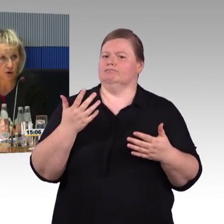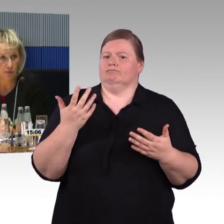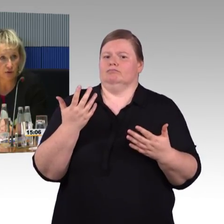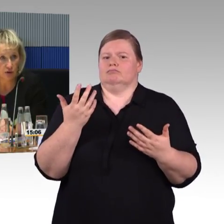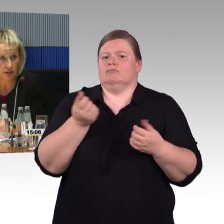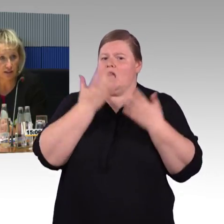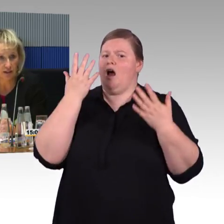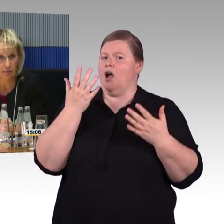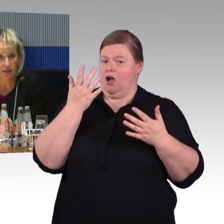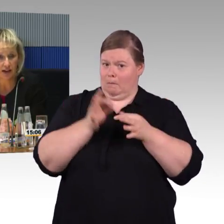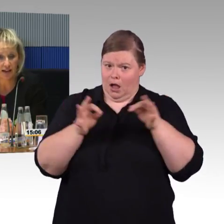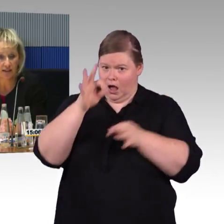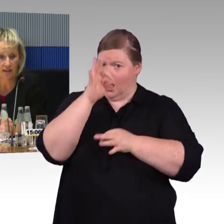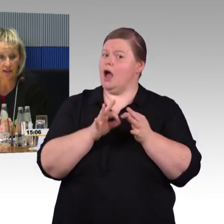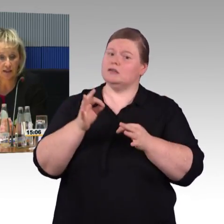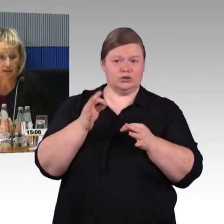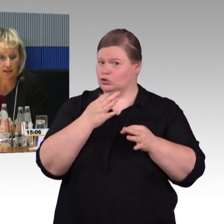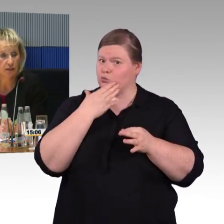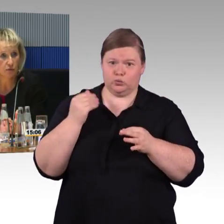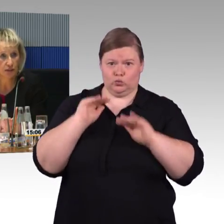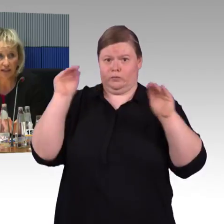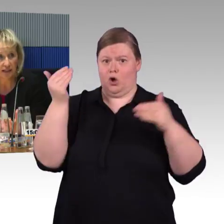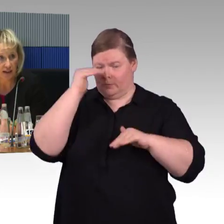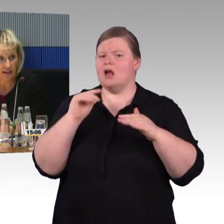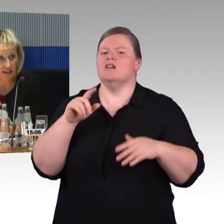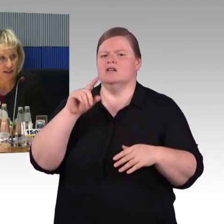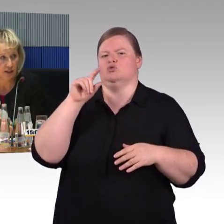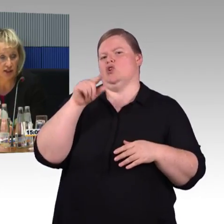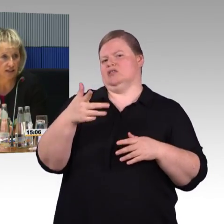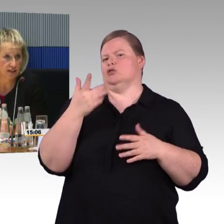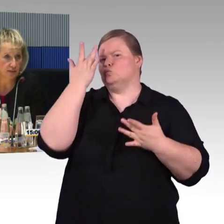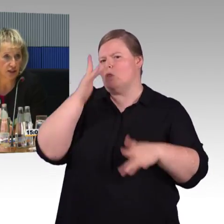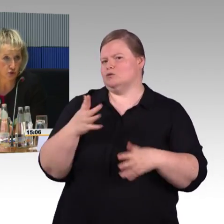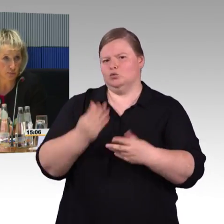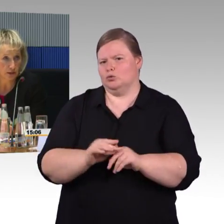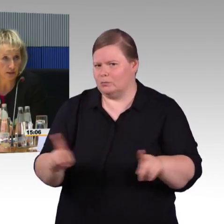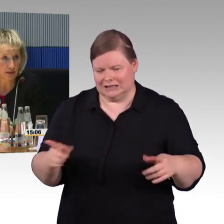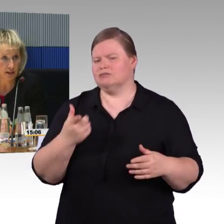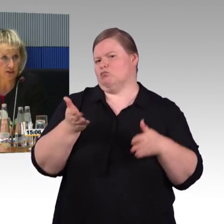und verfolgt, es gibt hier keine Dinge, die wir nicht umsetzen.